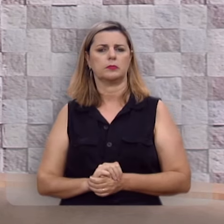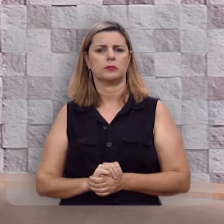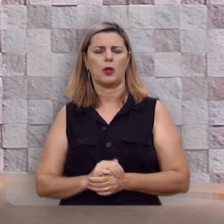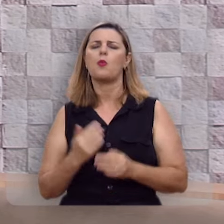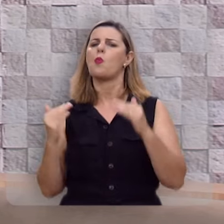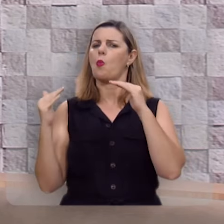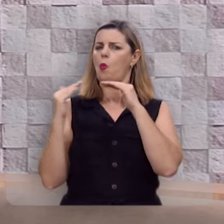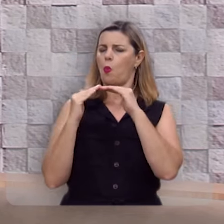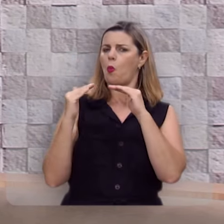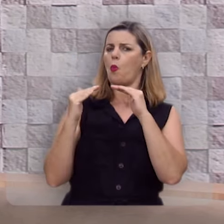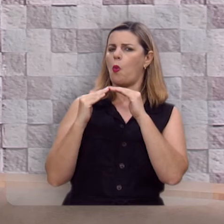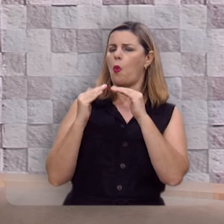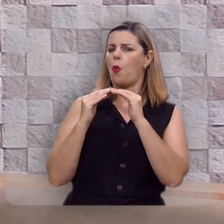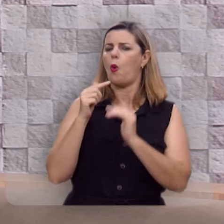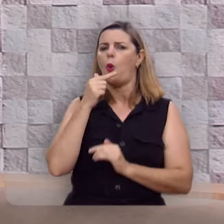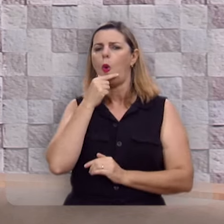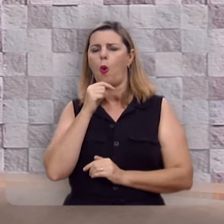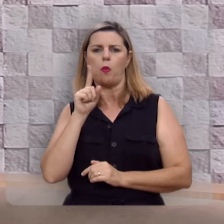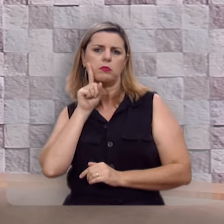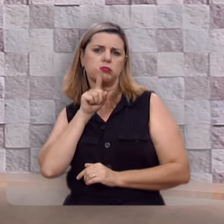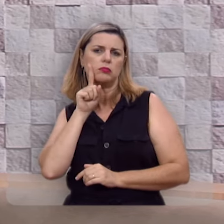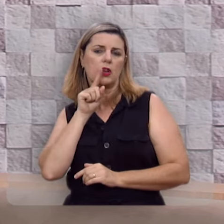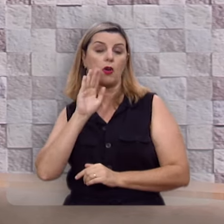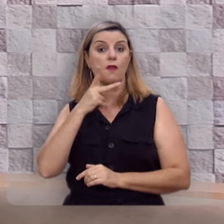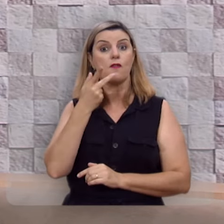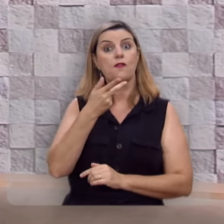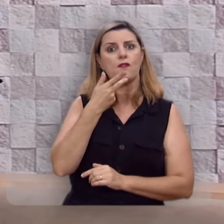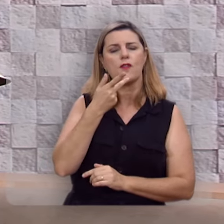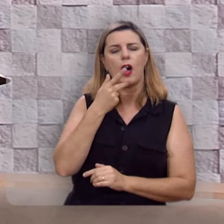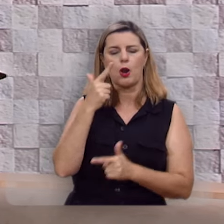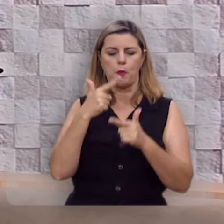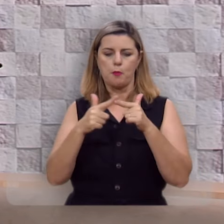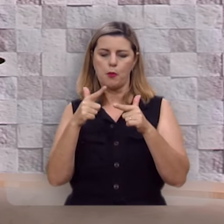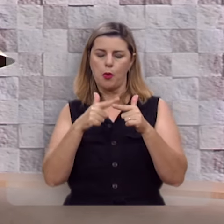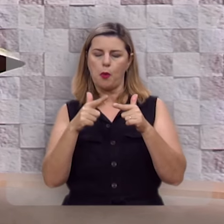Concordo com doutor John Piper quando diz que o problema do homem não é a procura